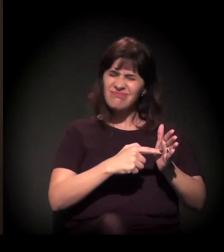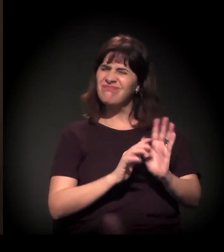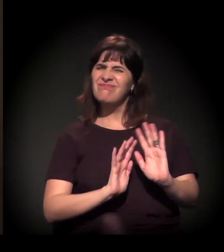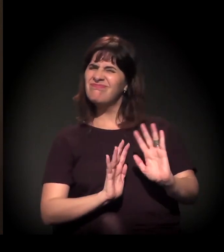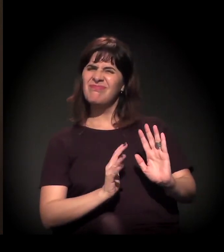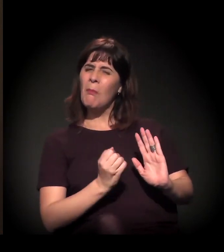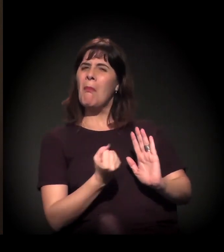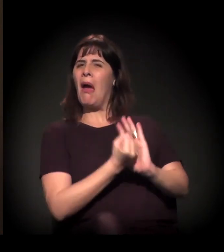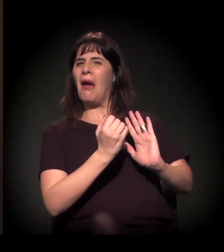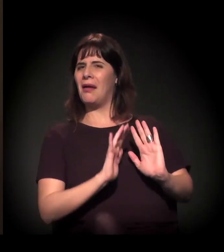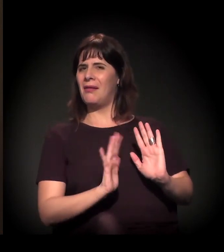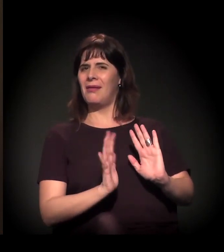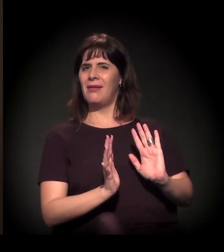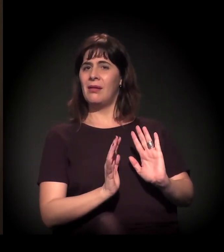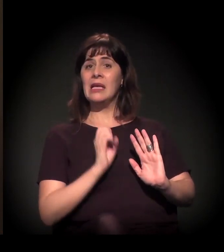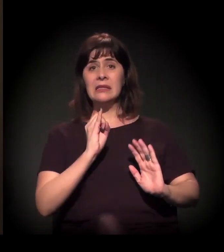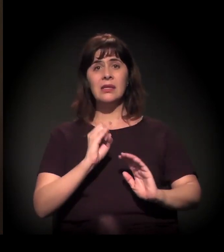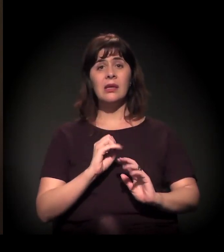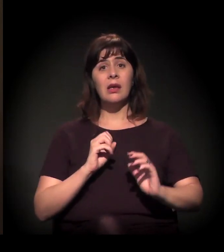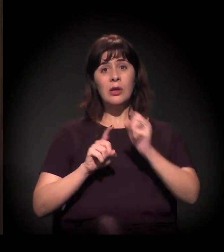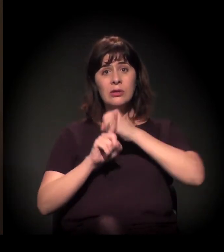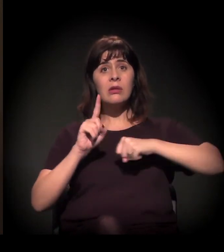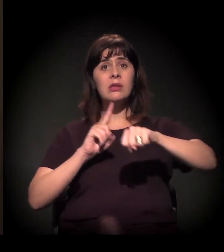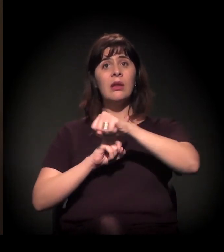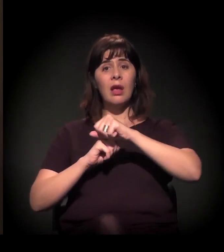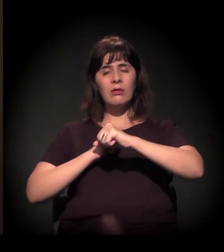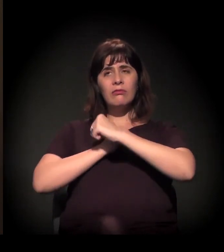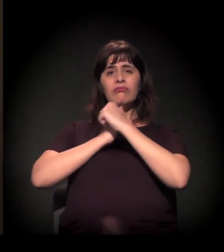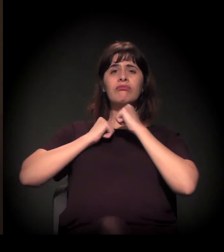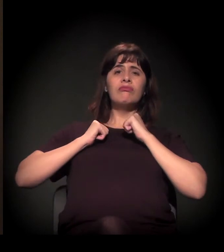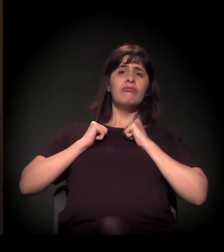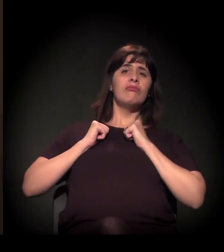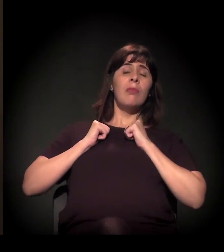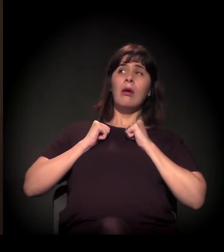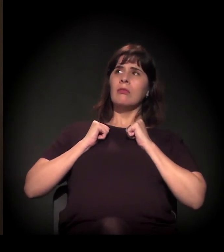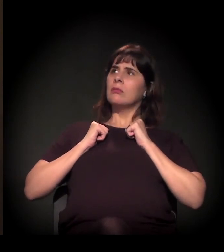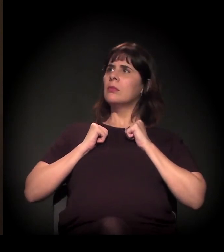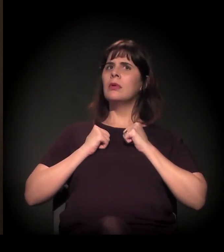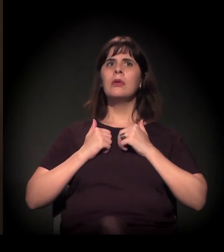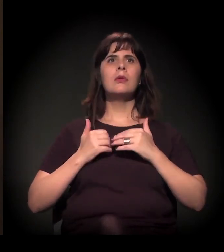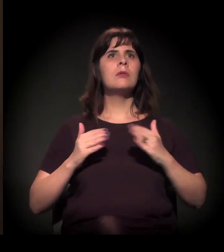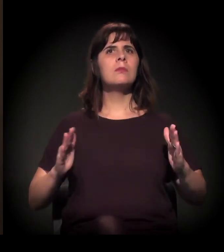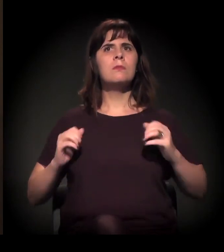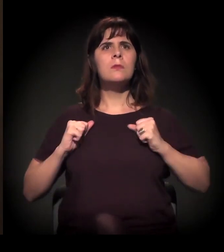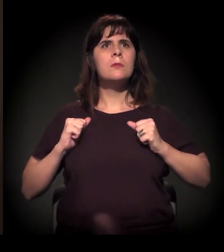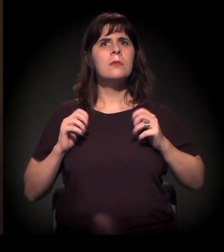mas, quando a sociedade descruza os braços e vai, ela consegue.